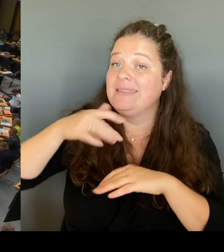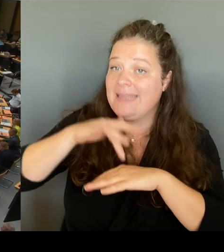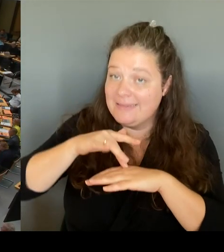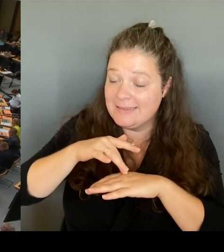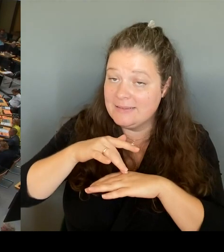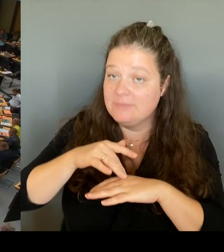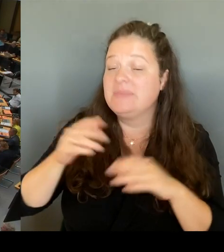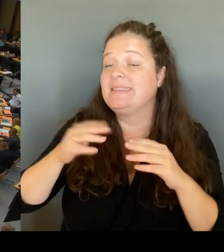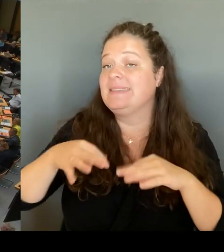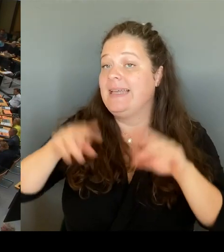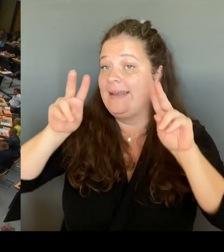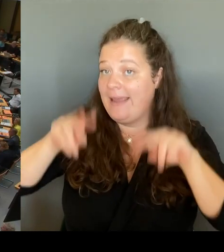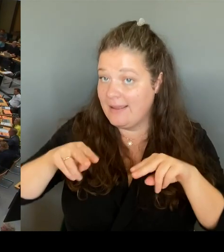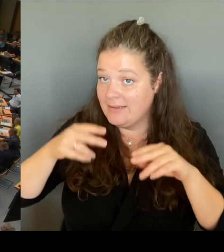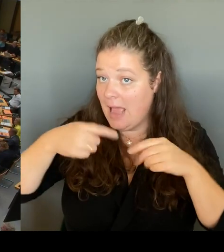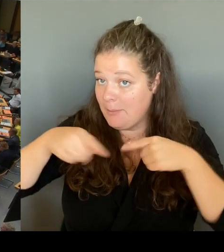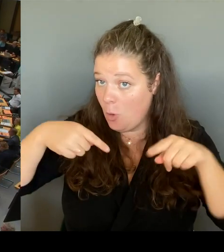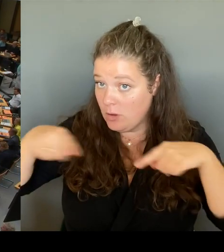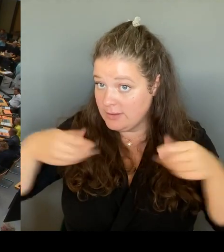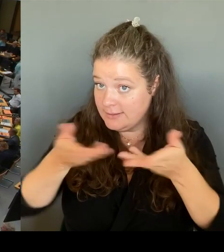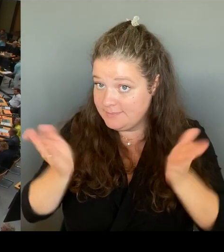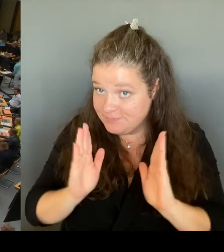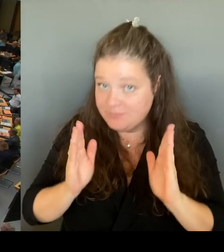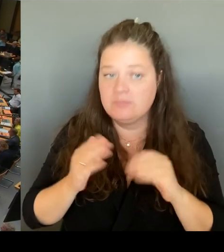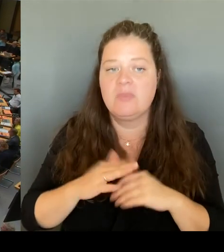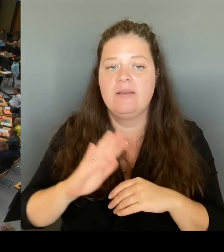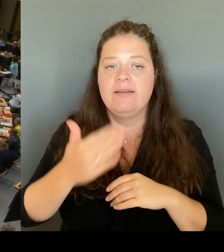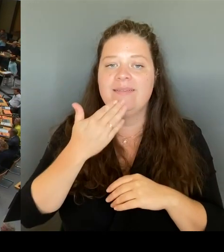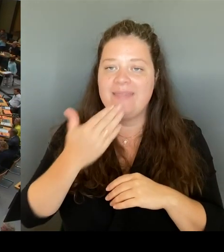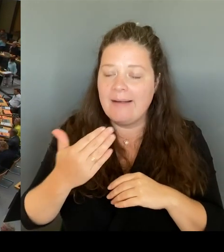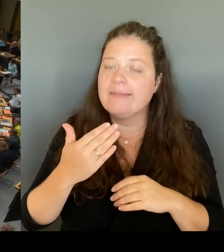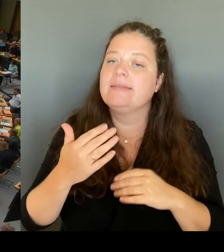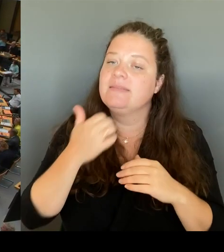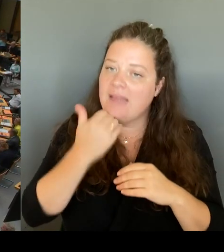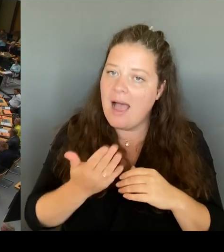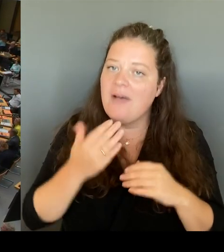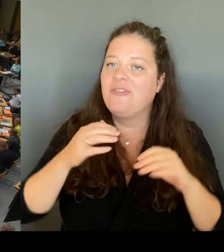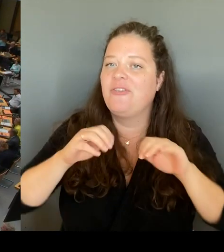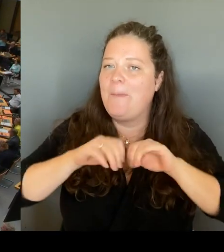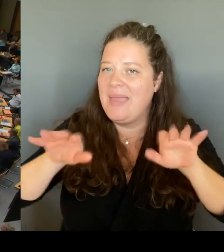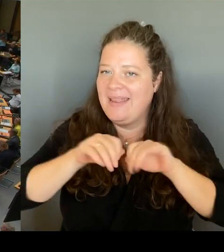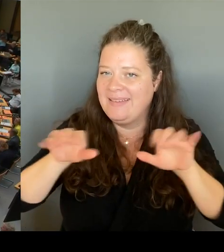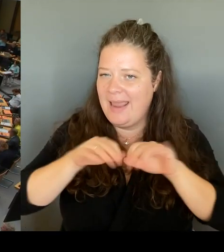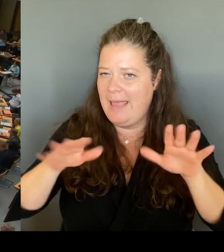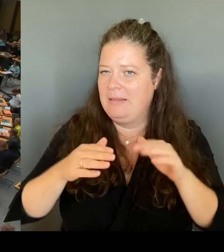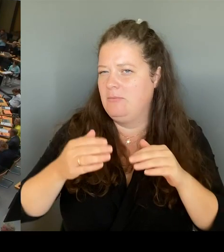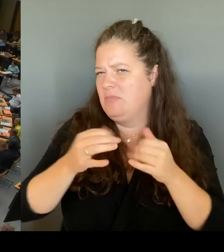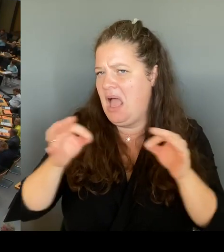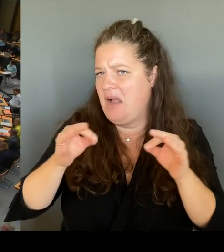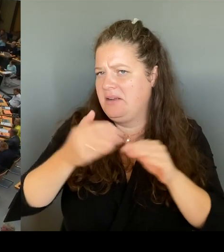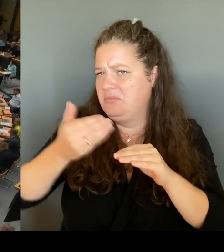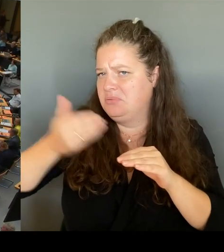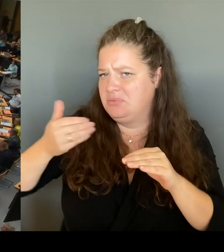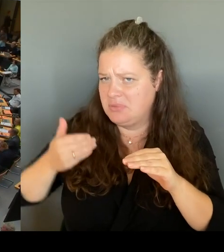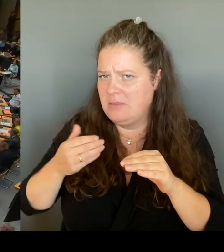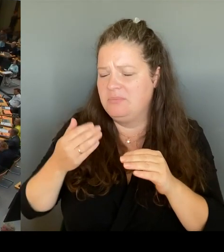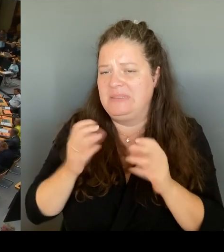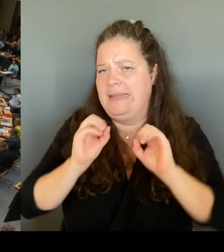letzten Tage ein wenig einordnen kann. Zum einen möchte ich erwähnen, dass es sich um kein Rundschreiben an alle Schulleitungen handelt, sondern tatsächlich